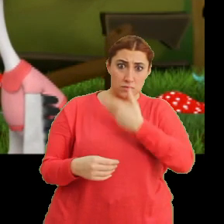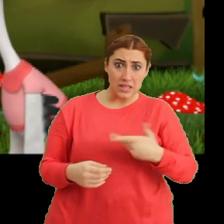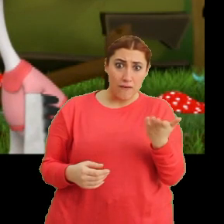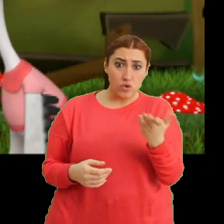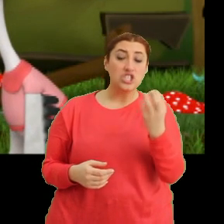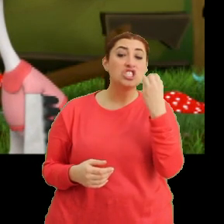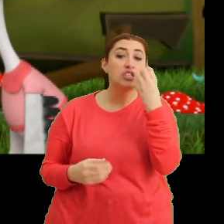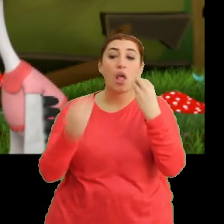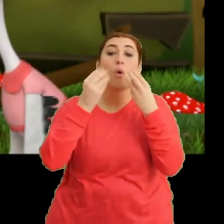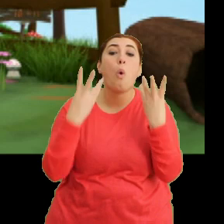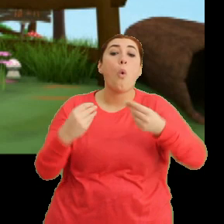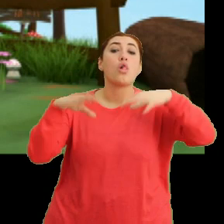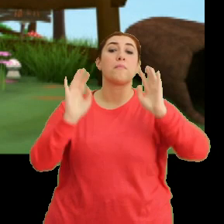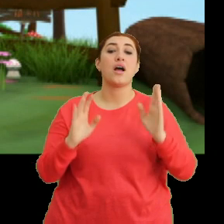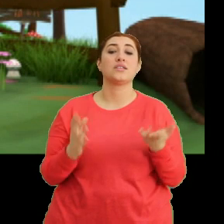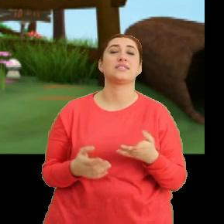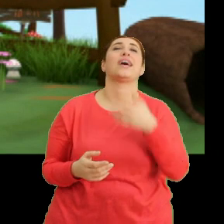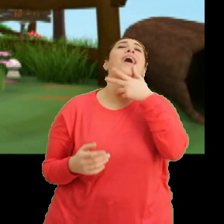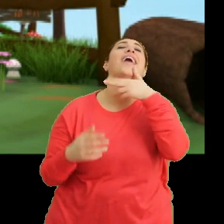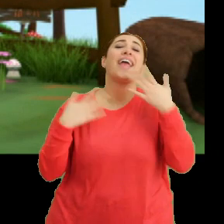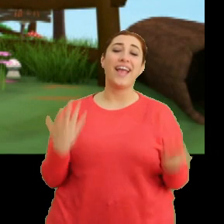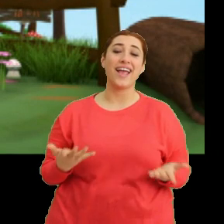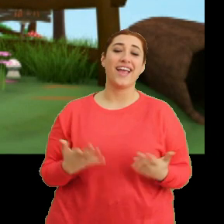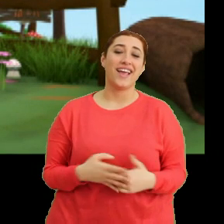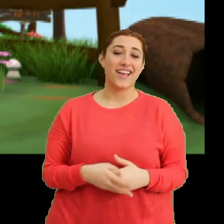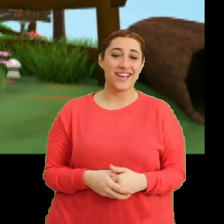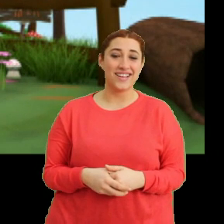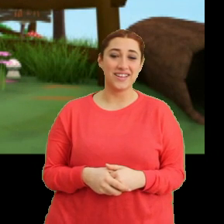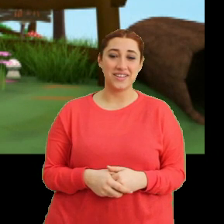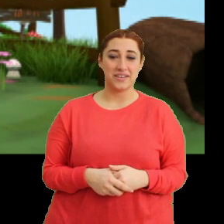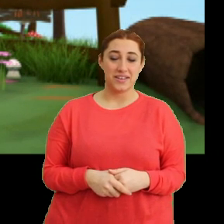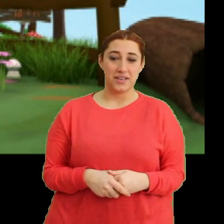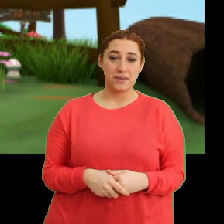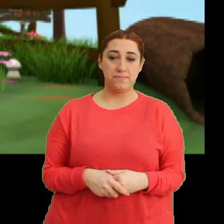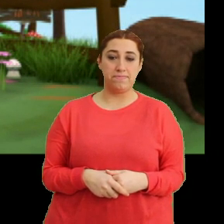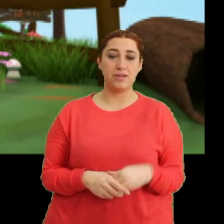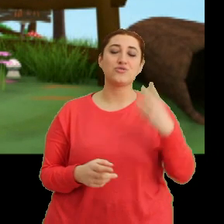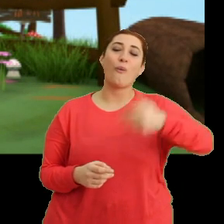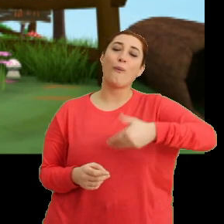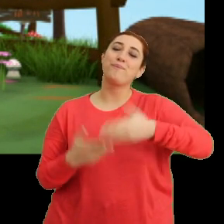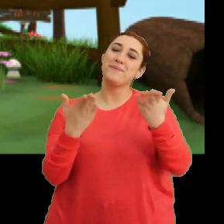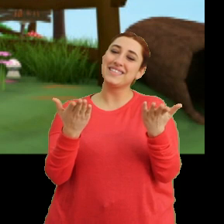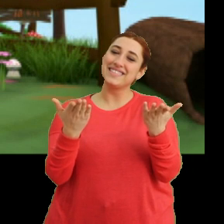Çiçek yenmez ki. (Gülme sesi) Çok komiksin.